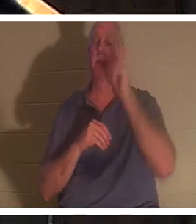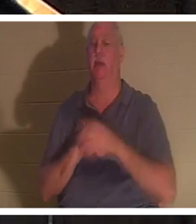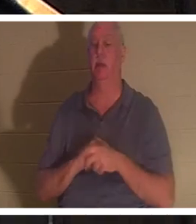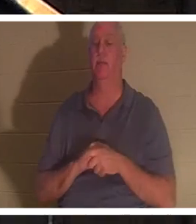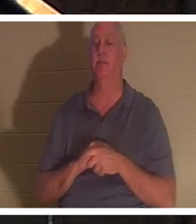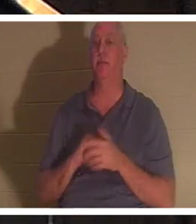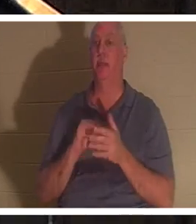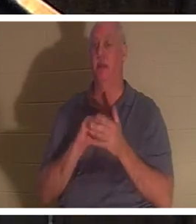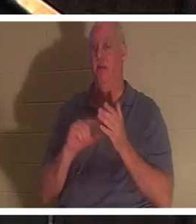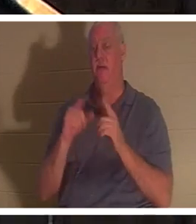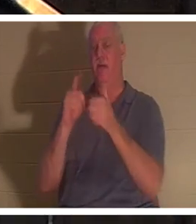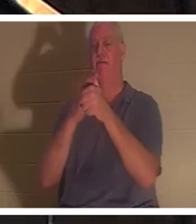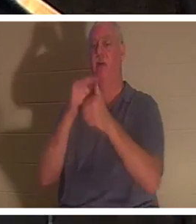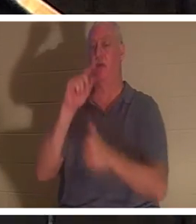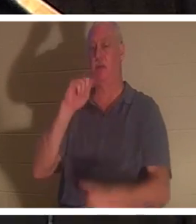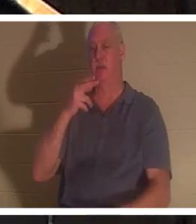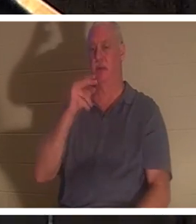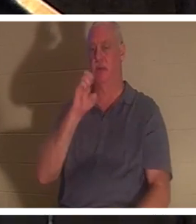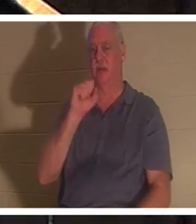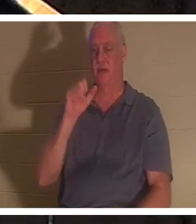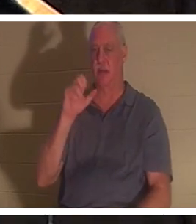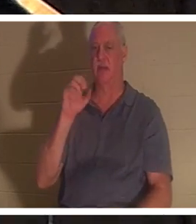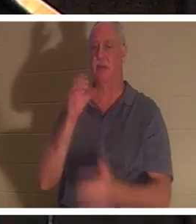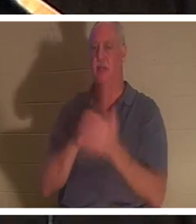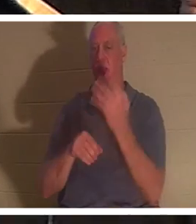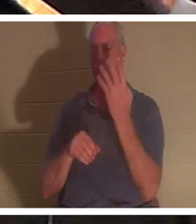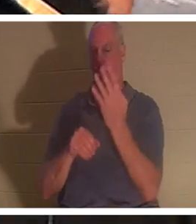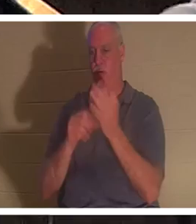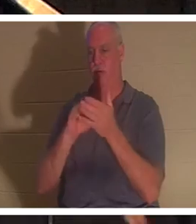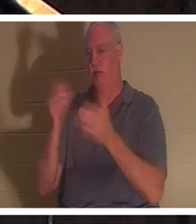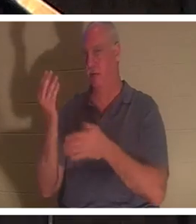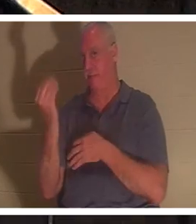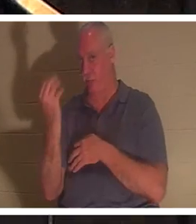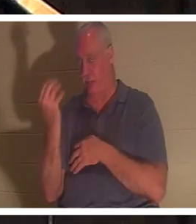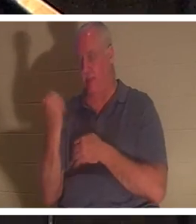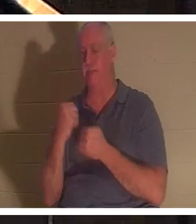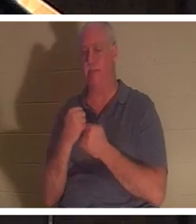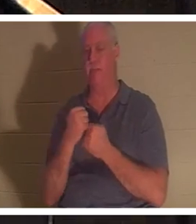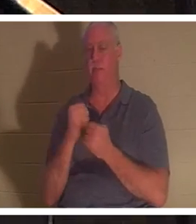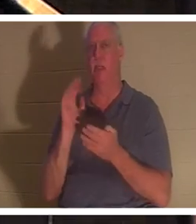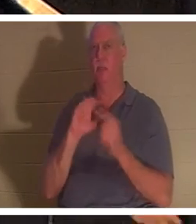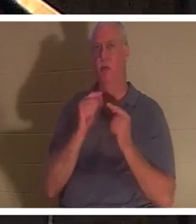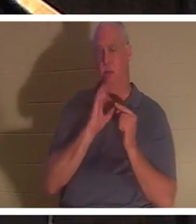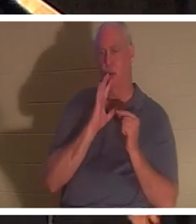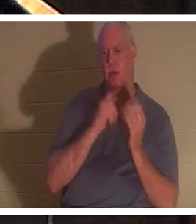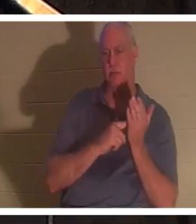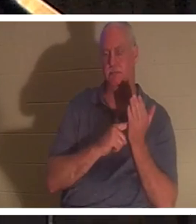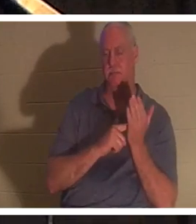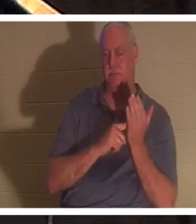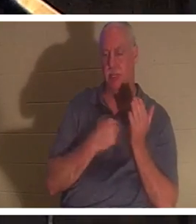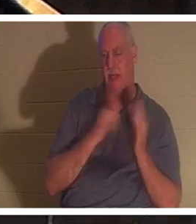Фессалоникийцам 4:14. Мы говорили об этом в малых группах, которые я веду и преподаю. У меня есть